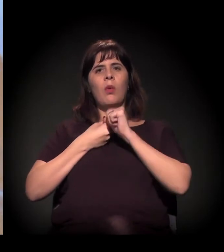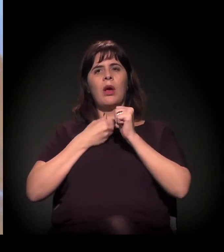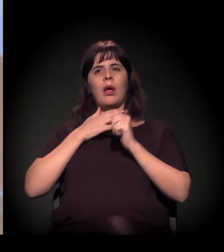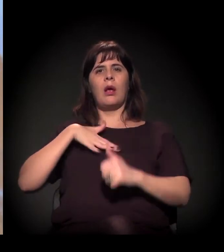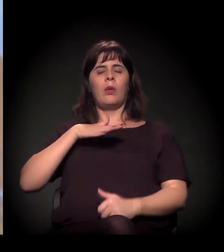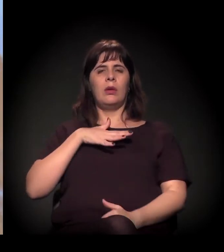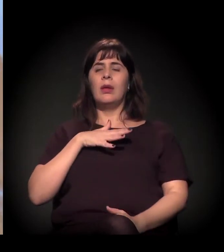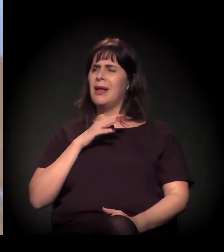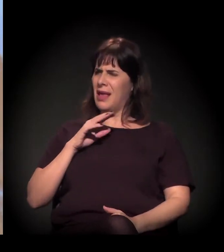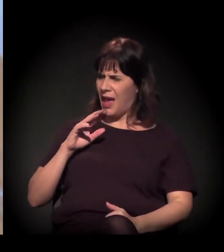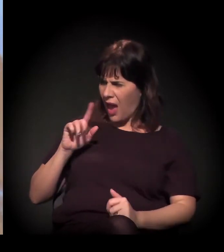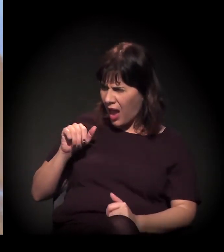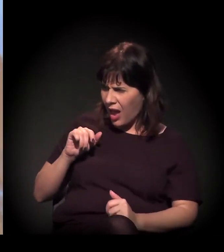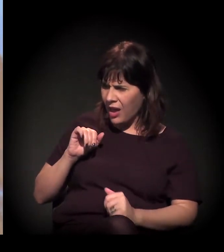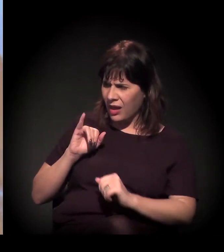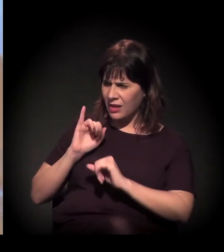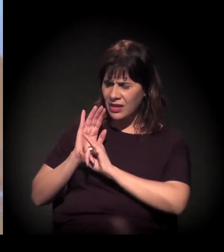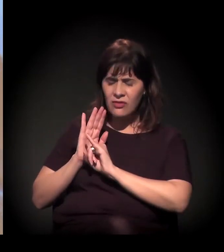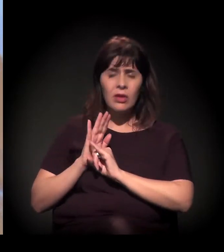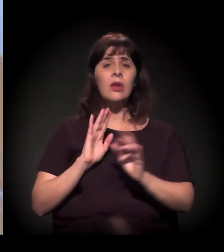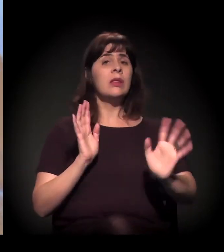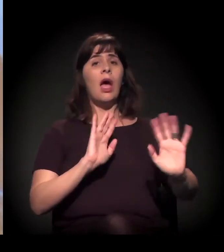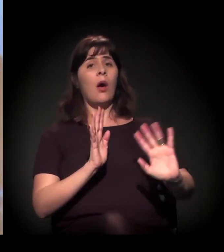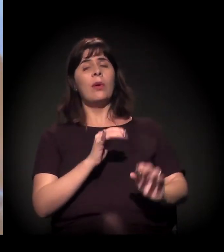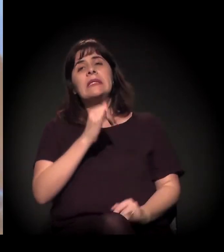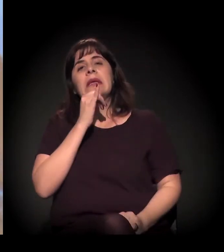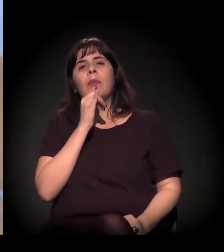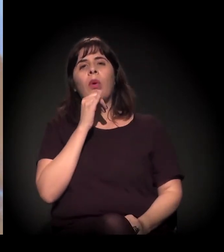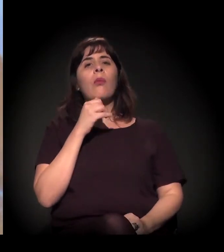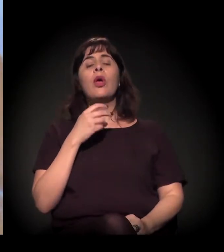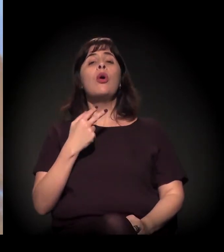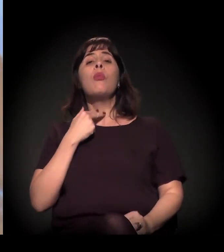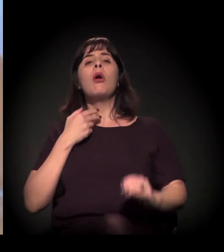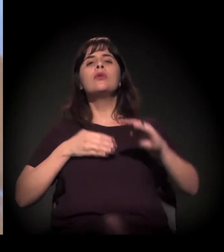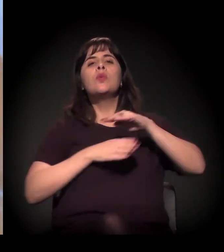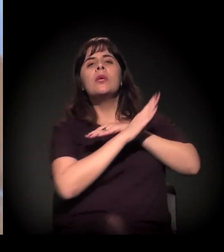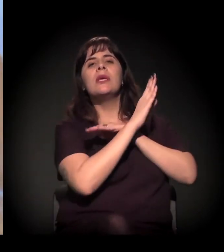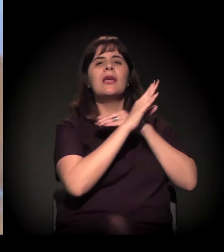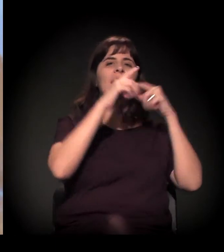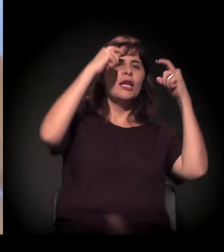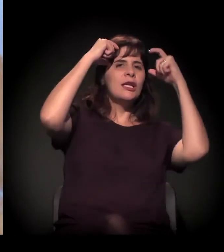Não. Mais ou menos assim, no sentido de "Eu não posso ir à Disneylândia, mas eu vou ficar na Cracolândia".